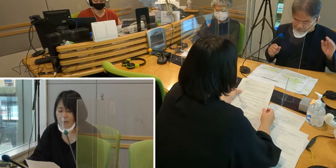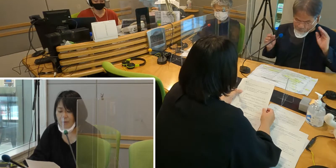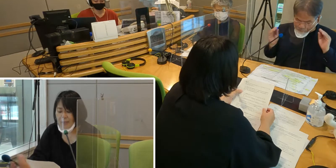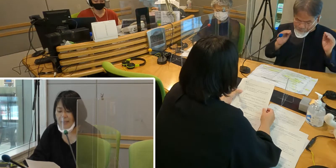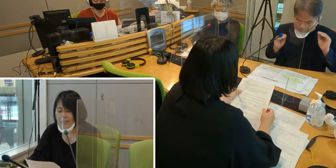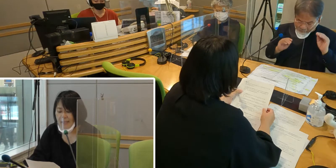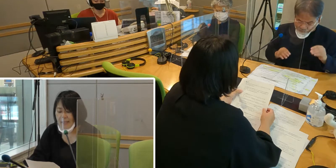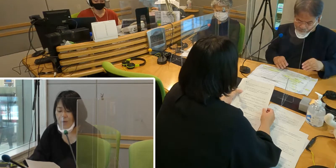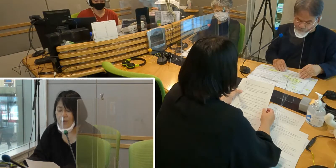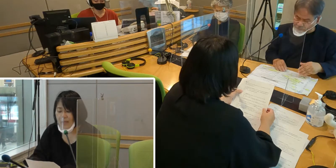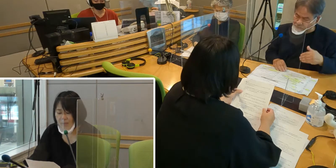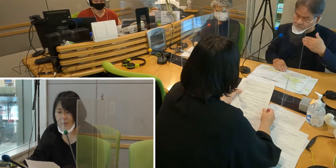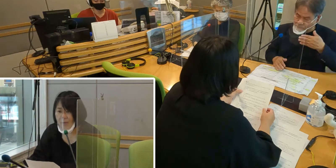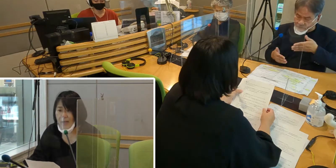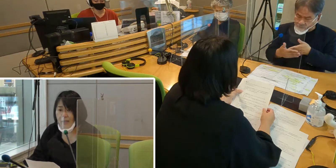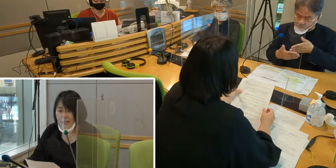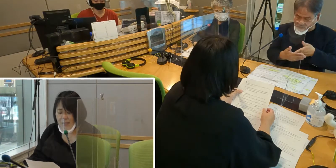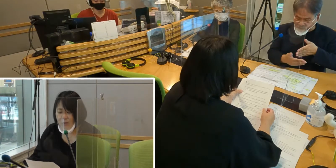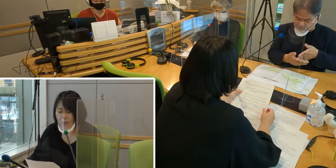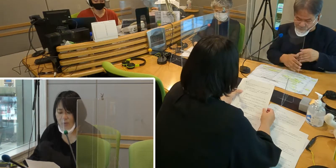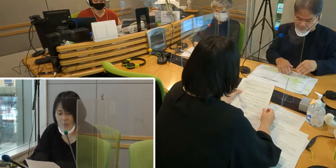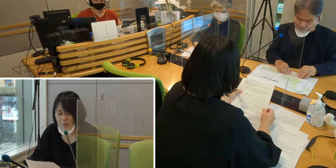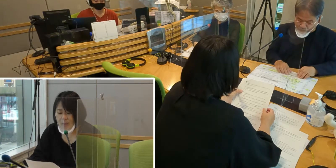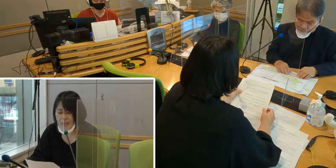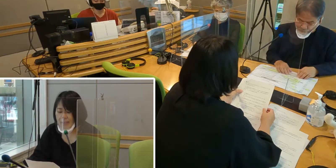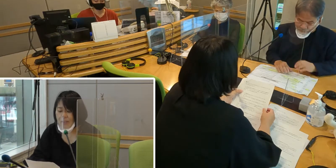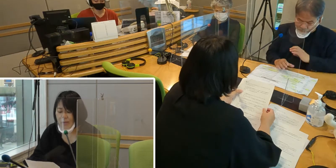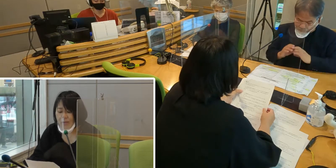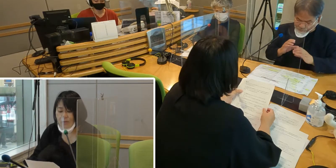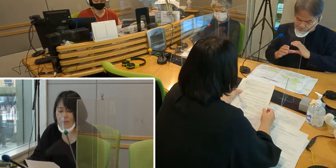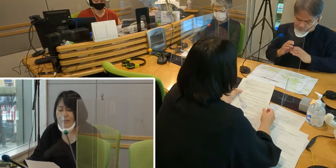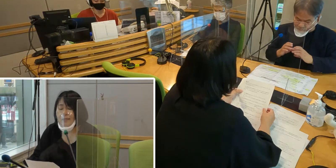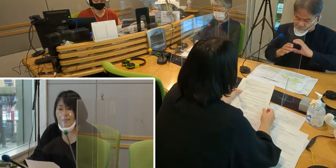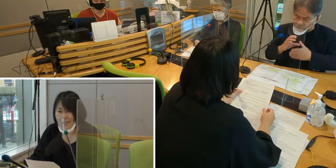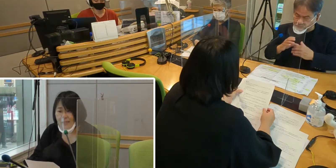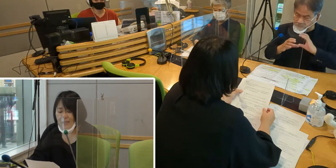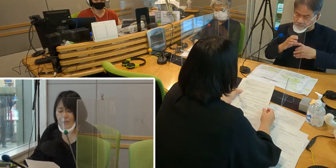私たち聞こえない者は 情報をきちんと得ることができず、